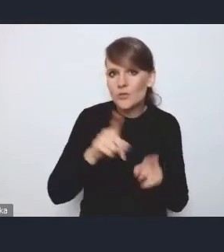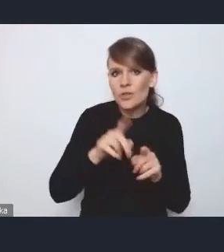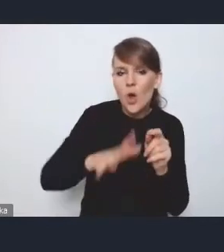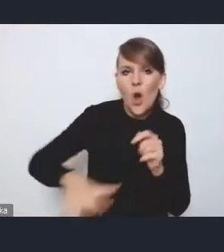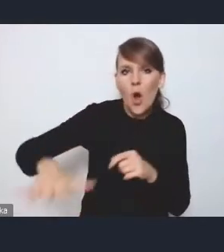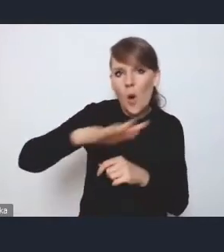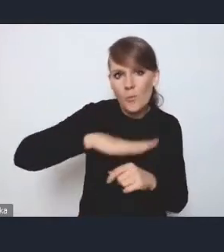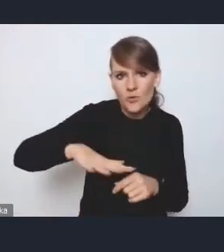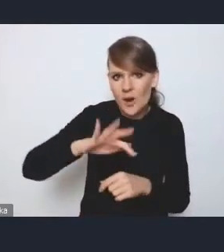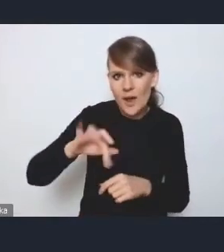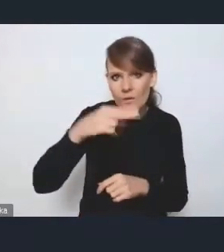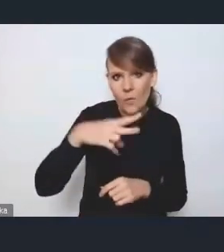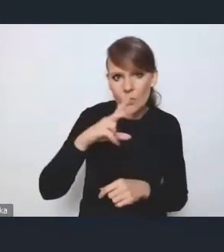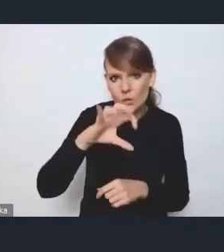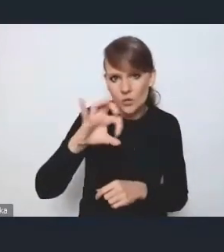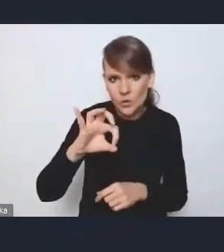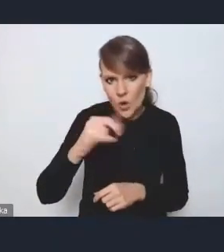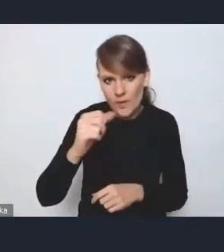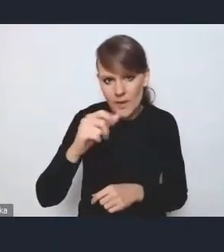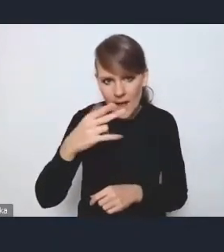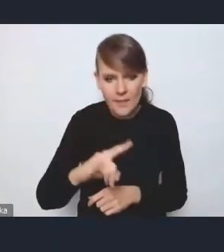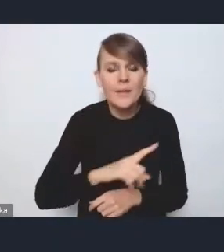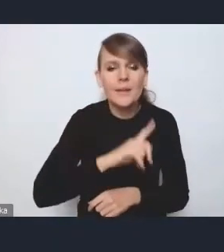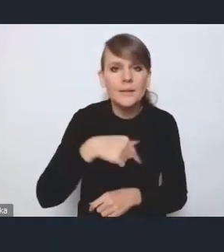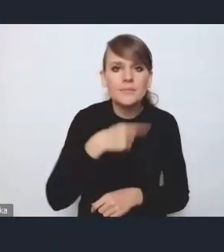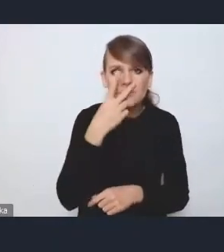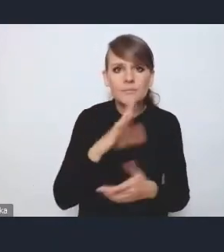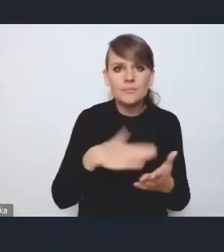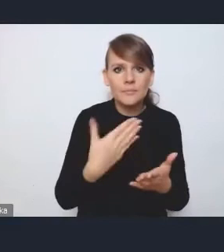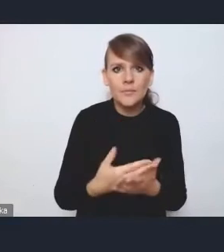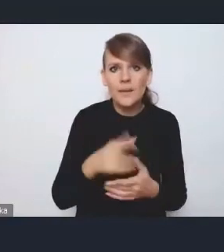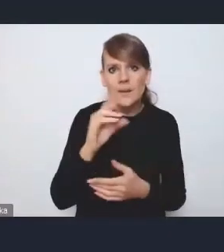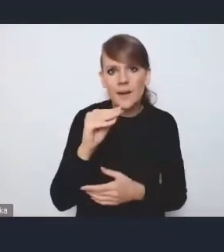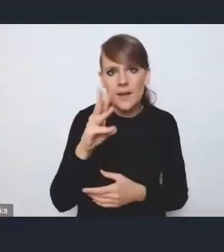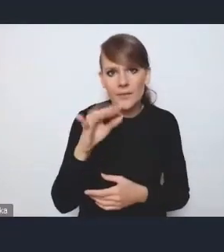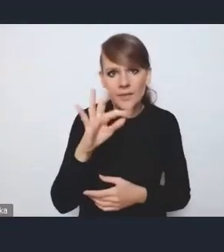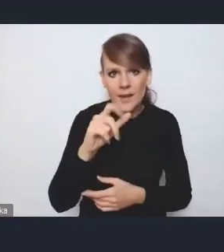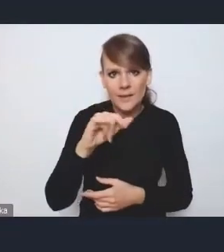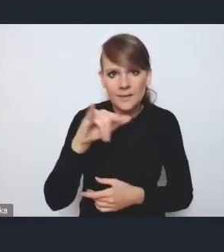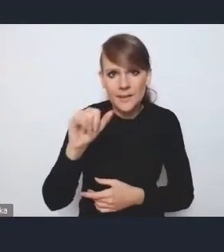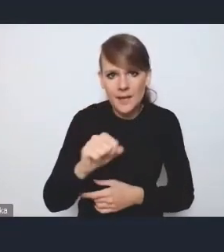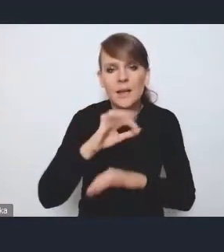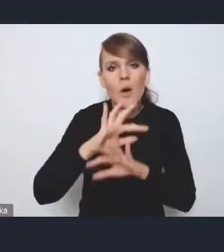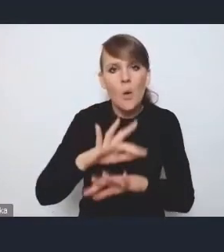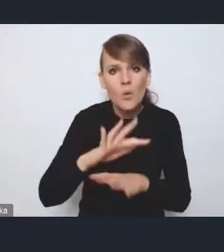Widzimy raczej, że te zagadnienia tak jak rewitalizacja czy ochrona zabytków dóbr kultury,